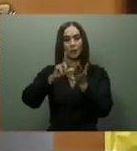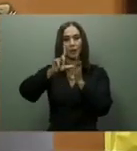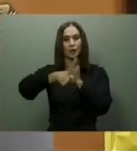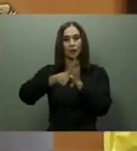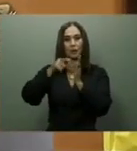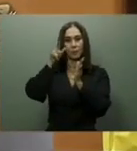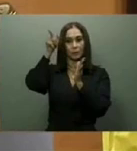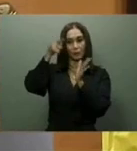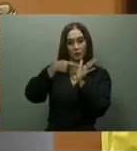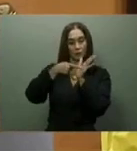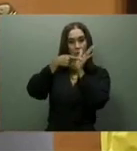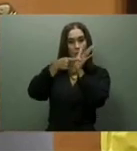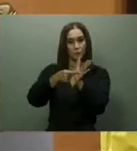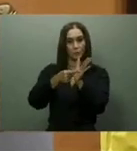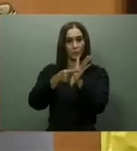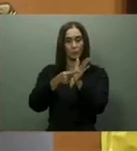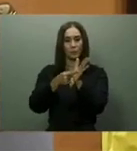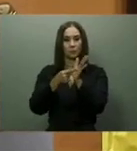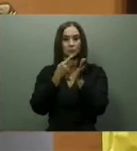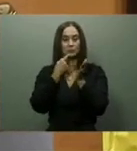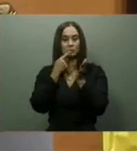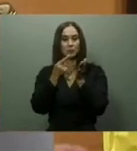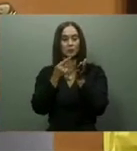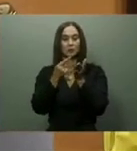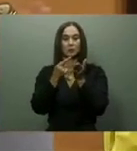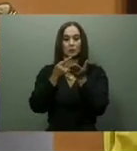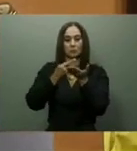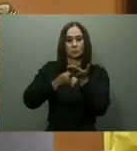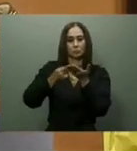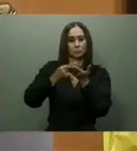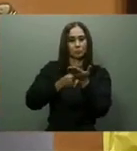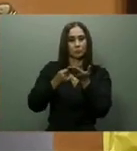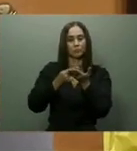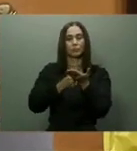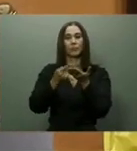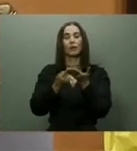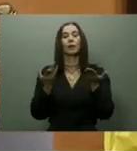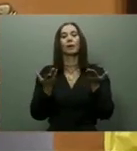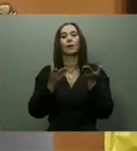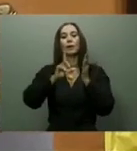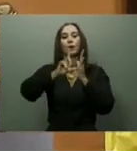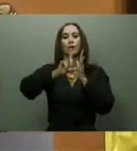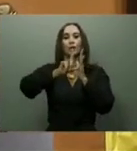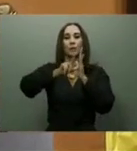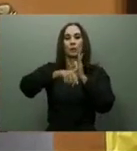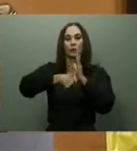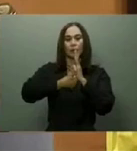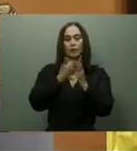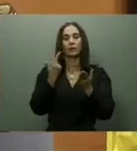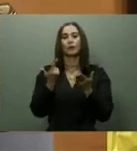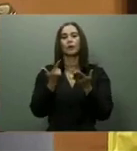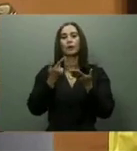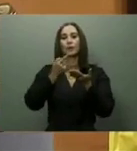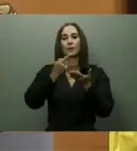hospitales de Verón en La Altagracia, San José de Las Matas en Santiago, el Teófilo Hernández en El Seibo, y otros más.